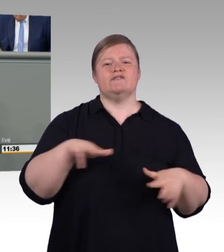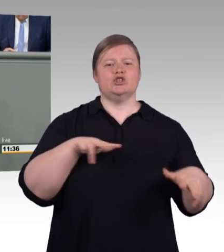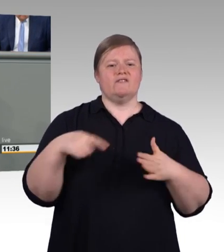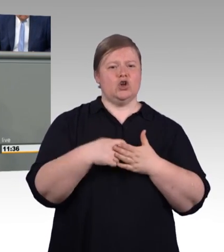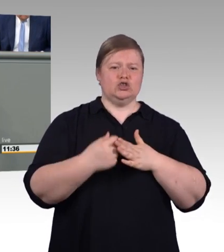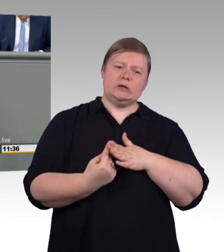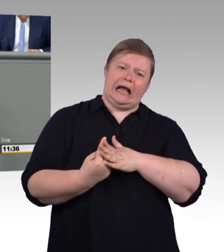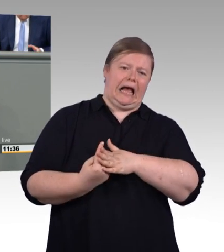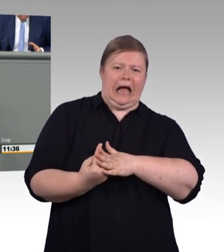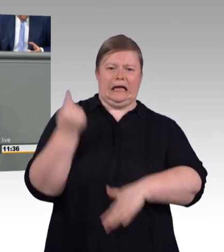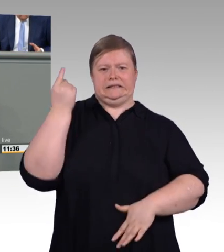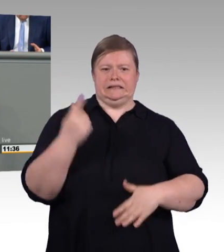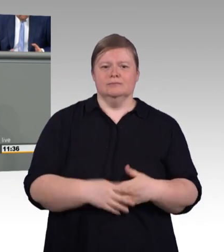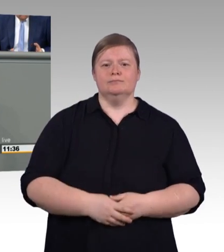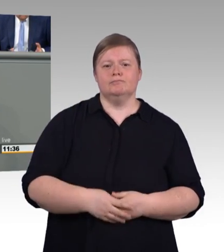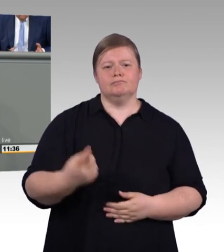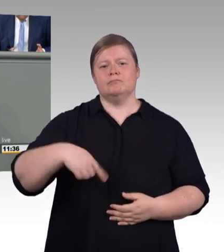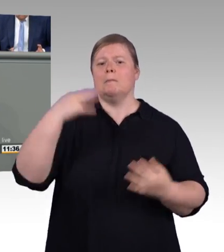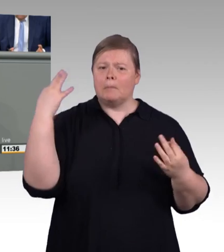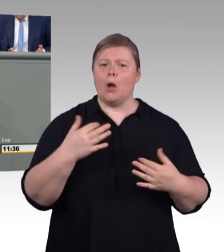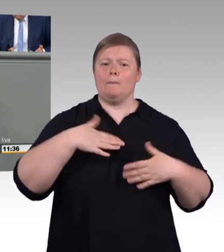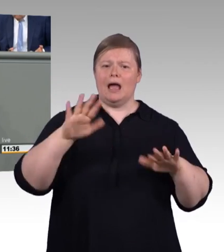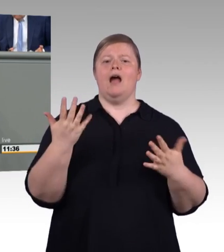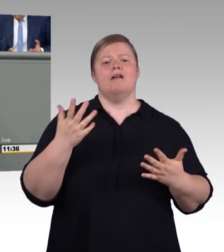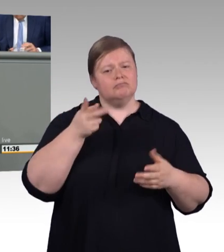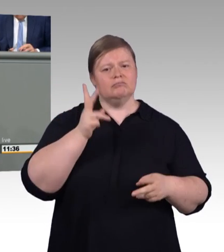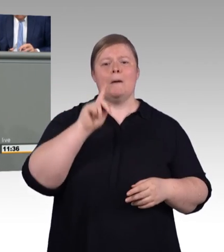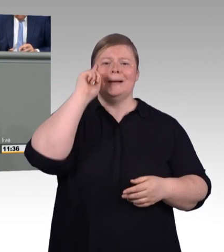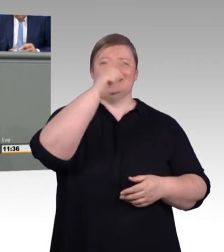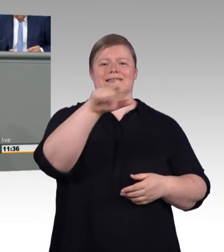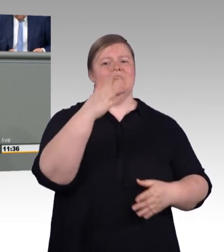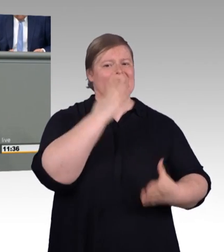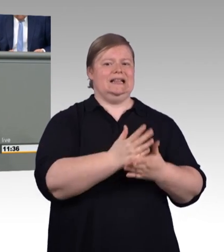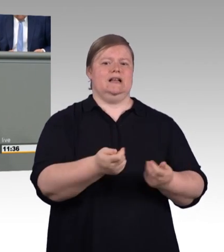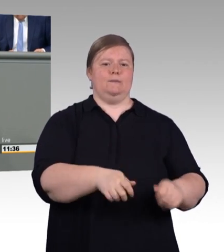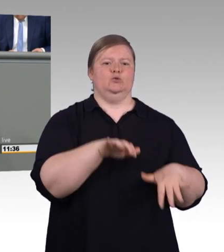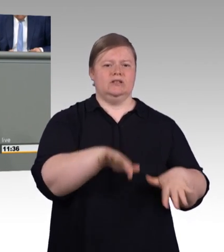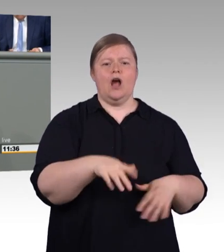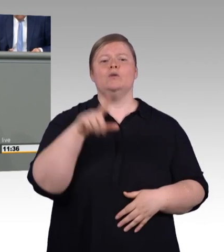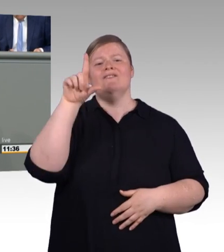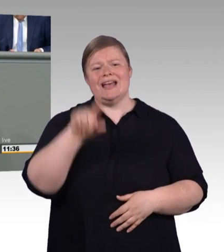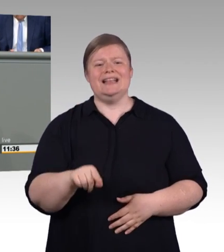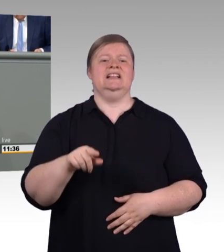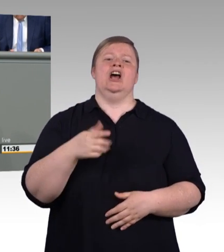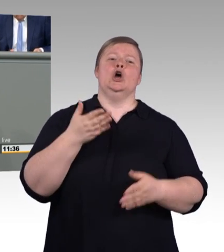die Bundesbildungsministerin angekündigt hat, die berufliche Ausbildung aufzuwerten. Der vorliegende Gesetzentwurf der Bundesregierung